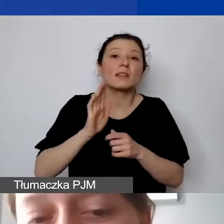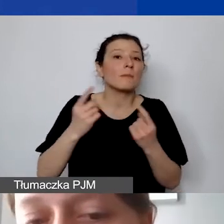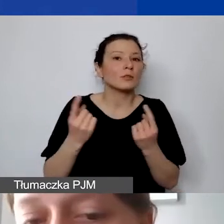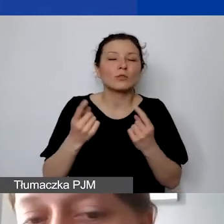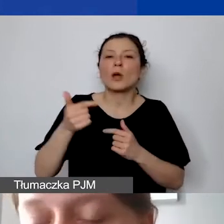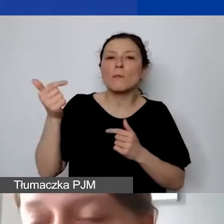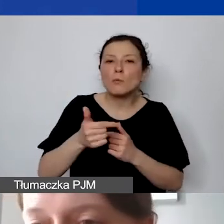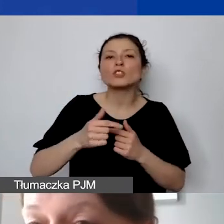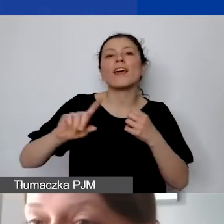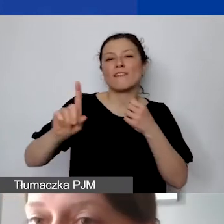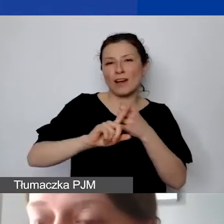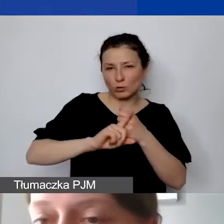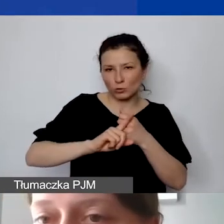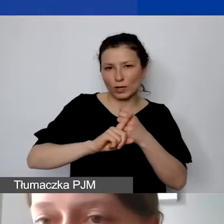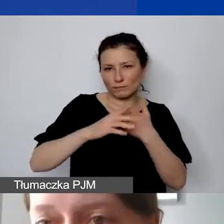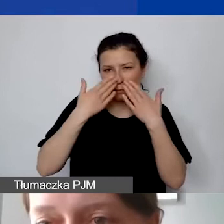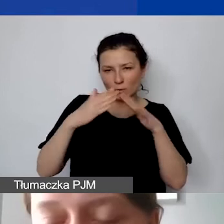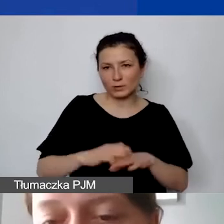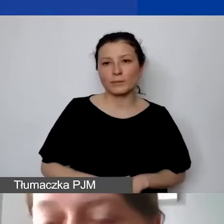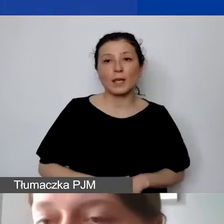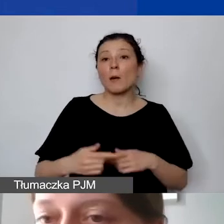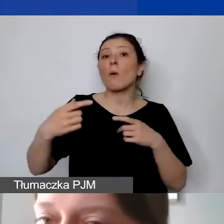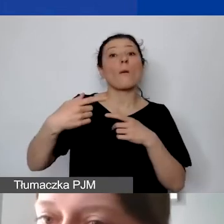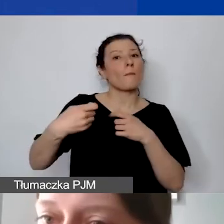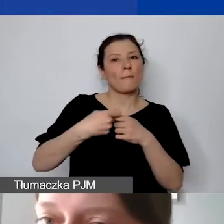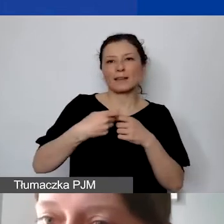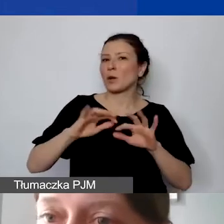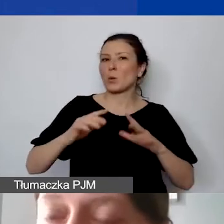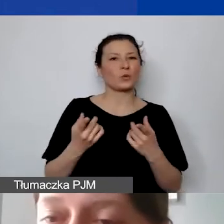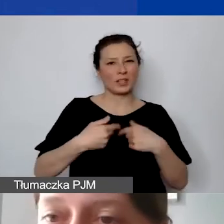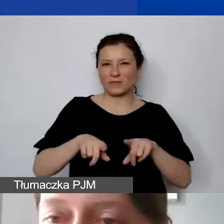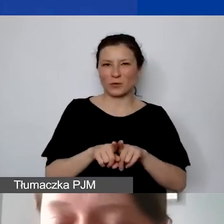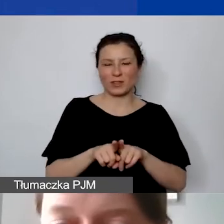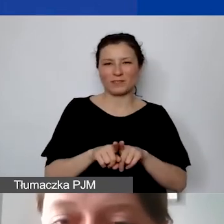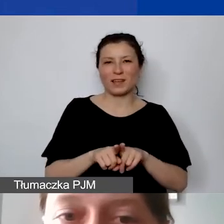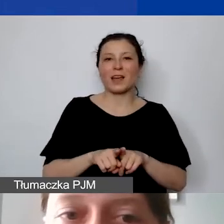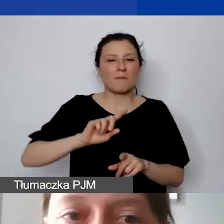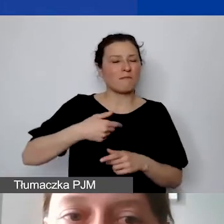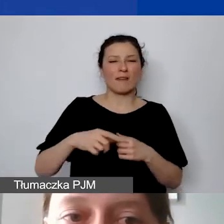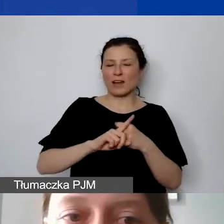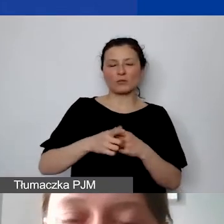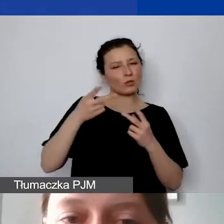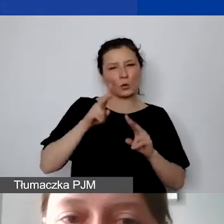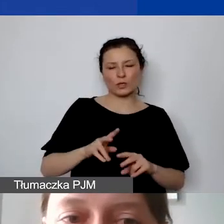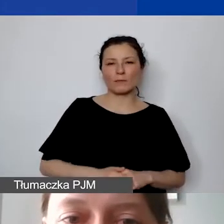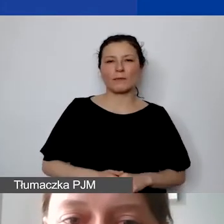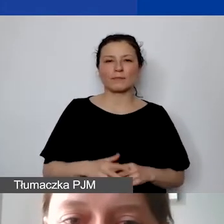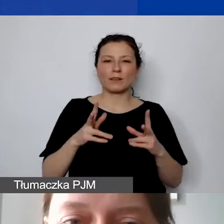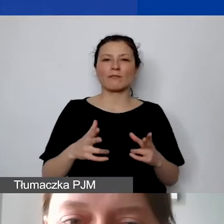Bo partner nie jest podwykonawcą. Faktur tutaj nie uznajemy w rozliczeniach pomiędzy partnerami.